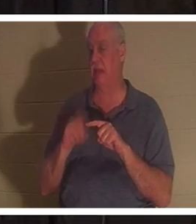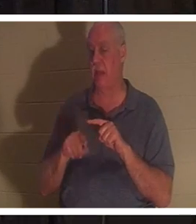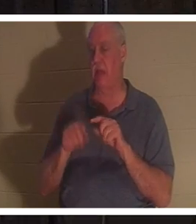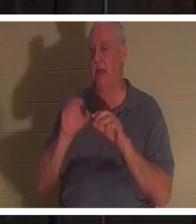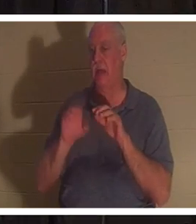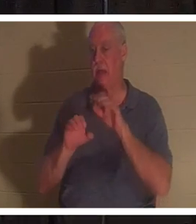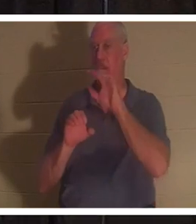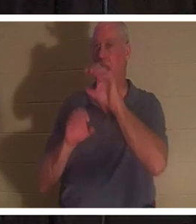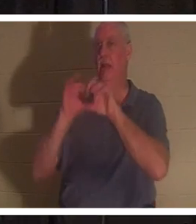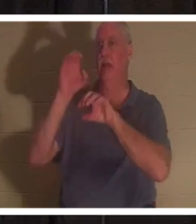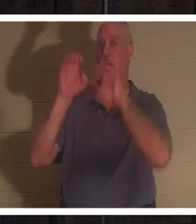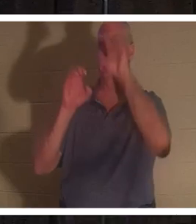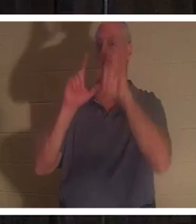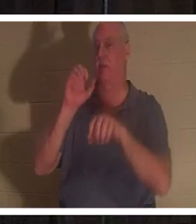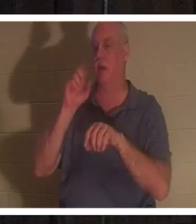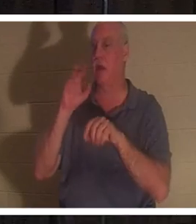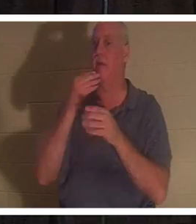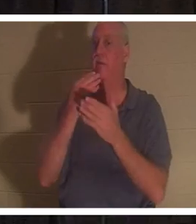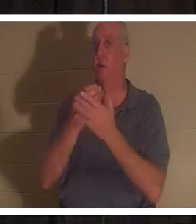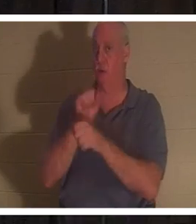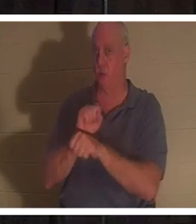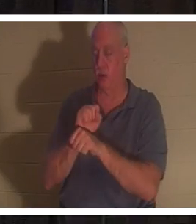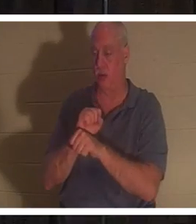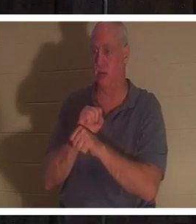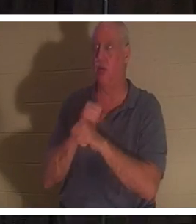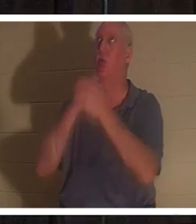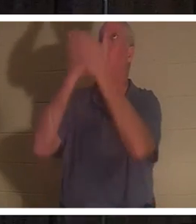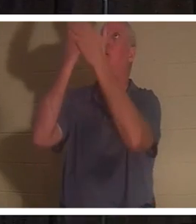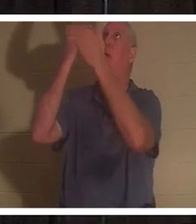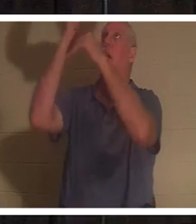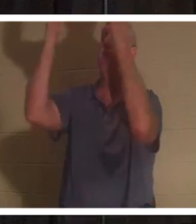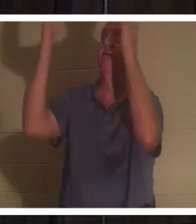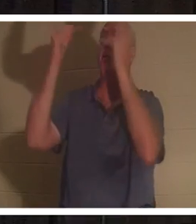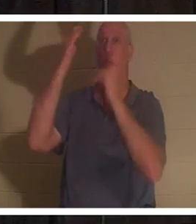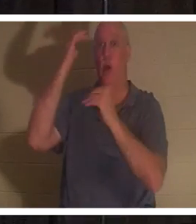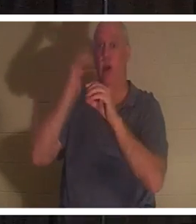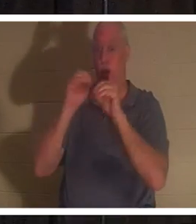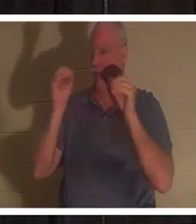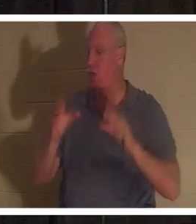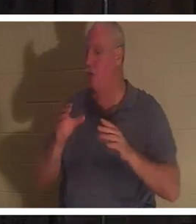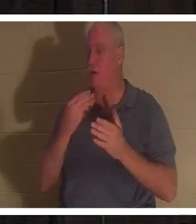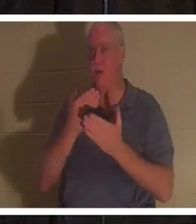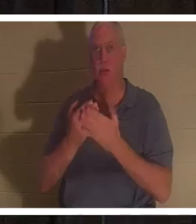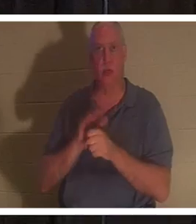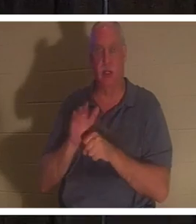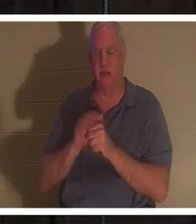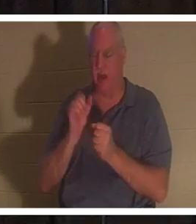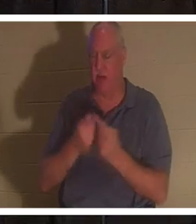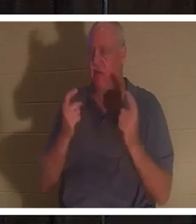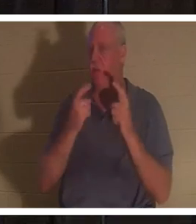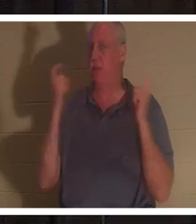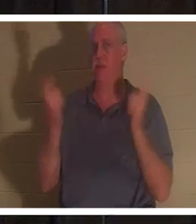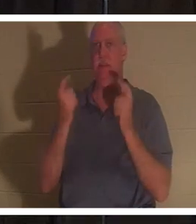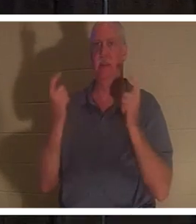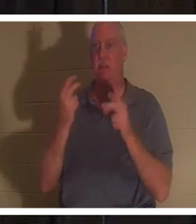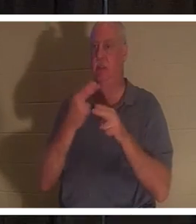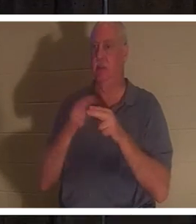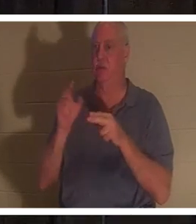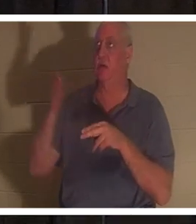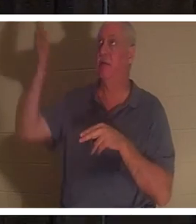क्योंकि हममें से कोई भी उतना अच्छा नहीं है। सभी ने पाप किया है और परमेश्वर की महिमा से रहित हो गये हैं। लेकिन भगवान ने